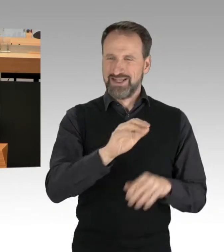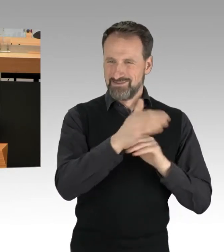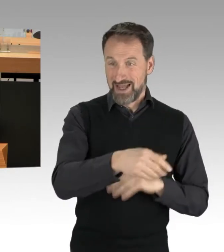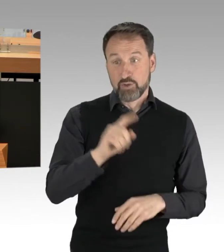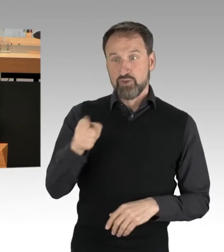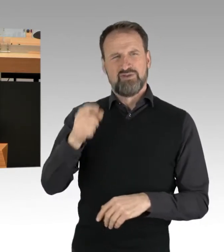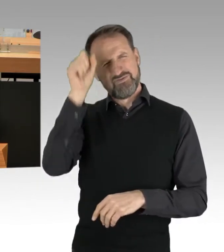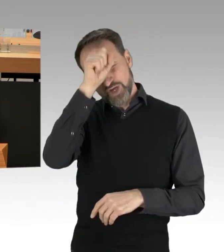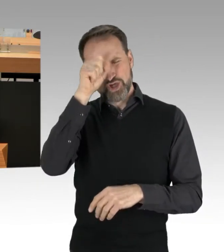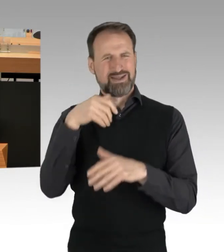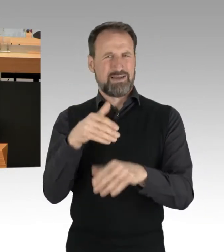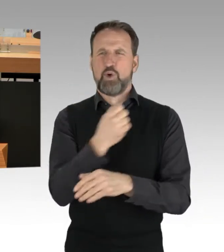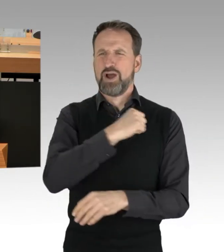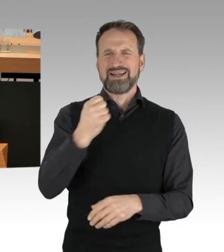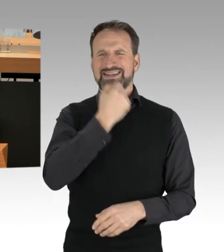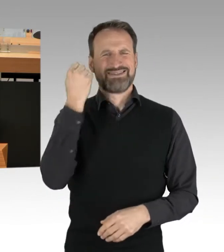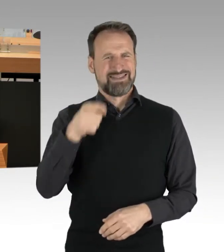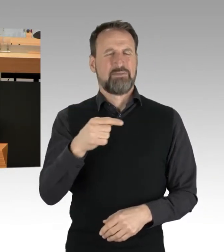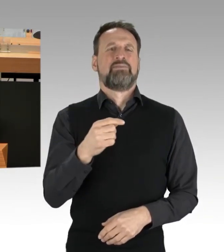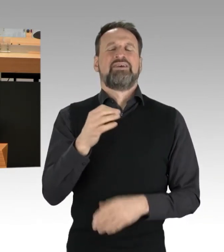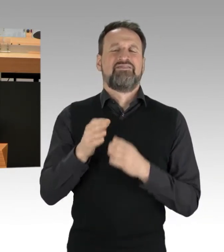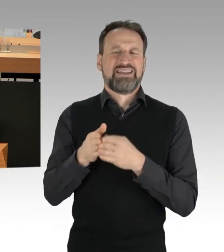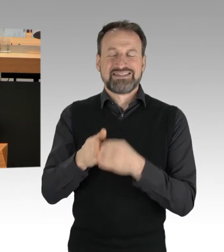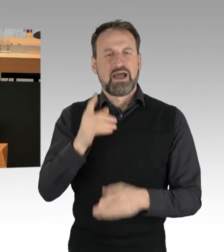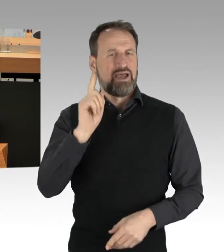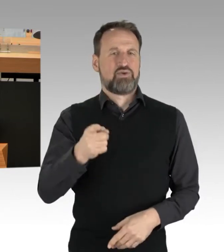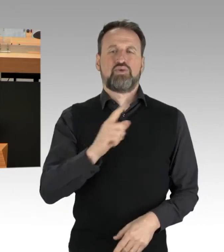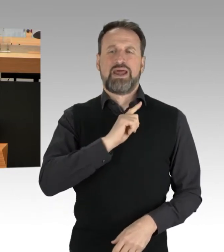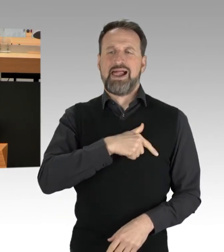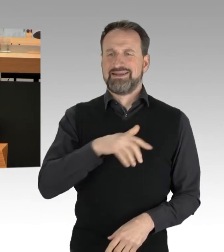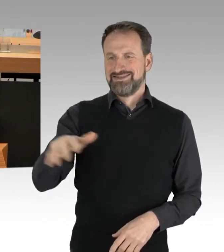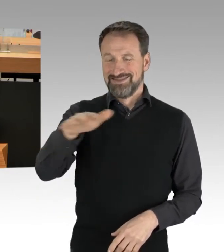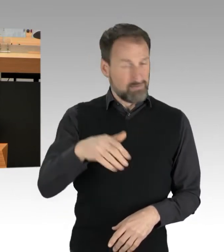in Friedrichshain und am Alexanderplatz. Und in Kreuzberg kam eine Frau in die Menge